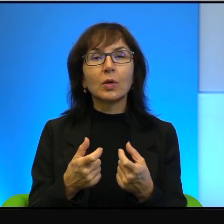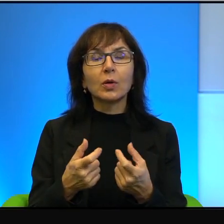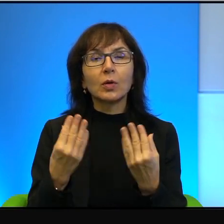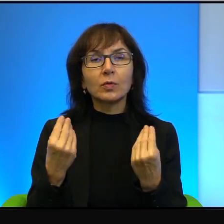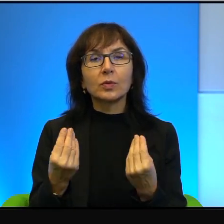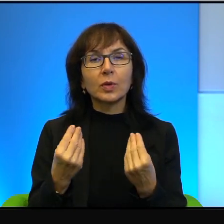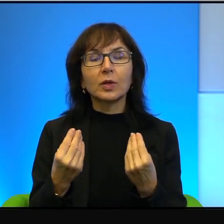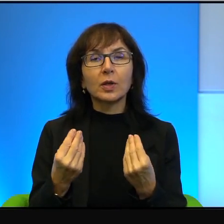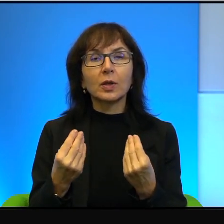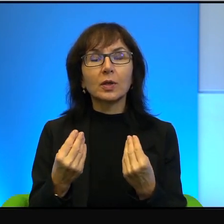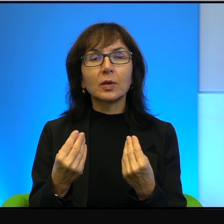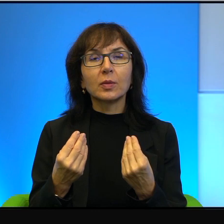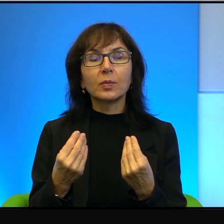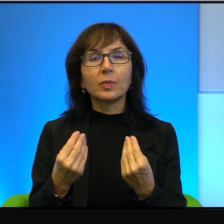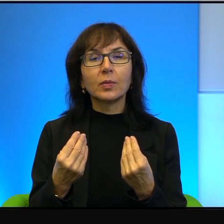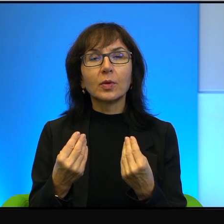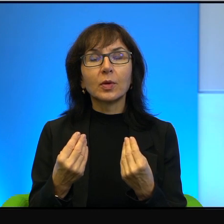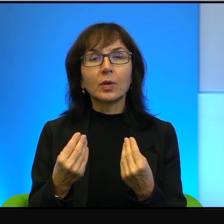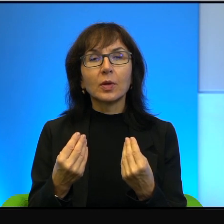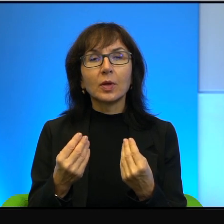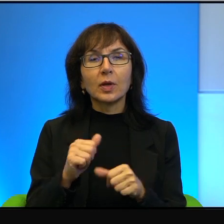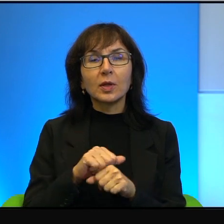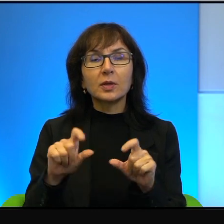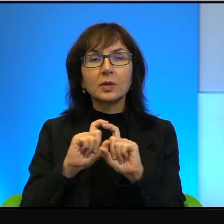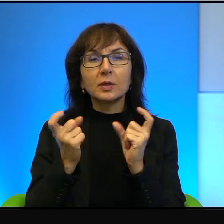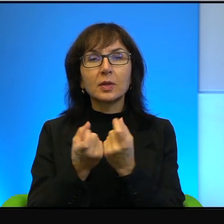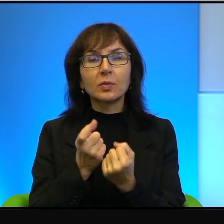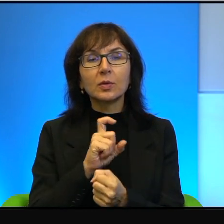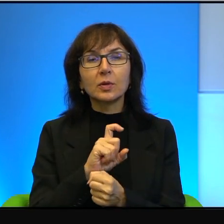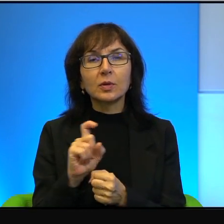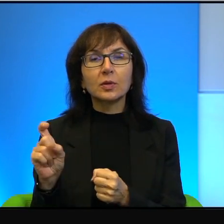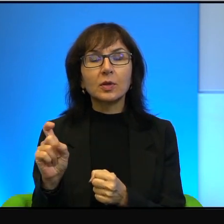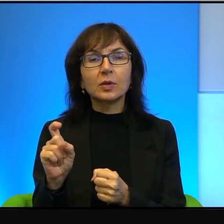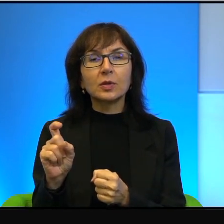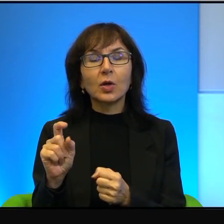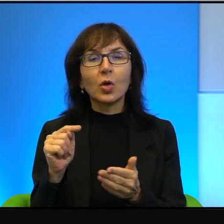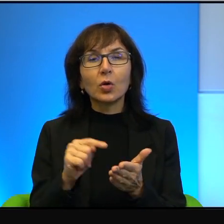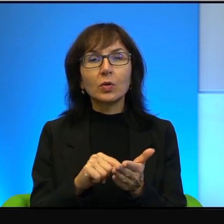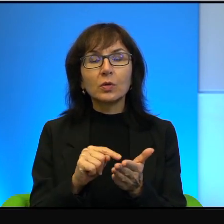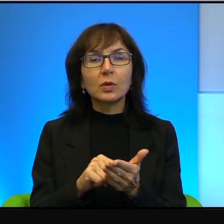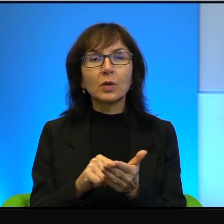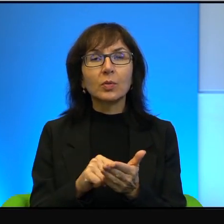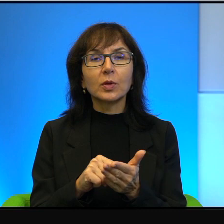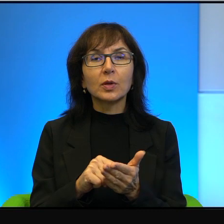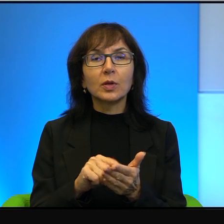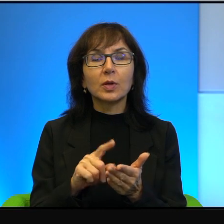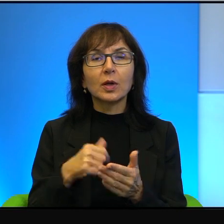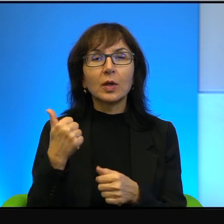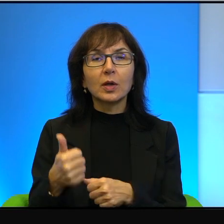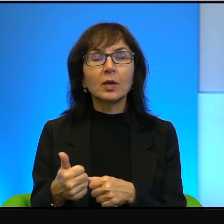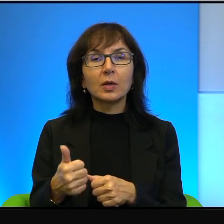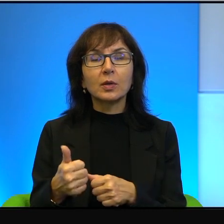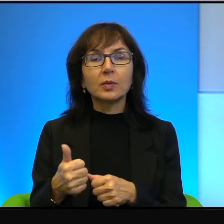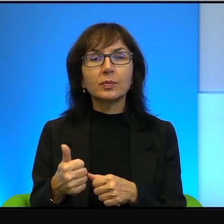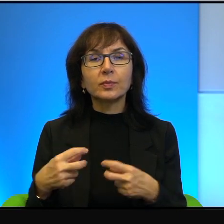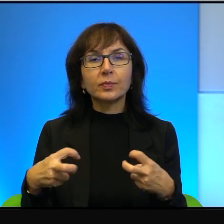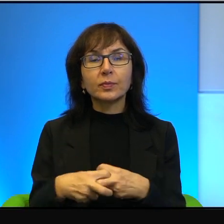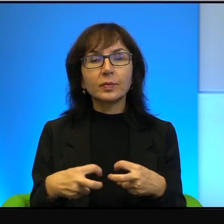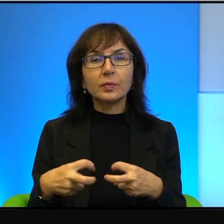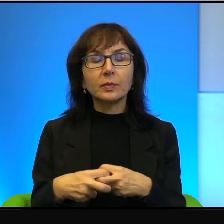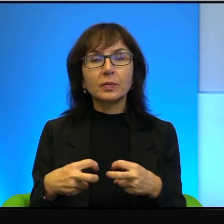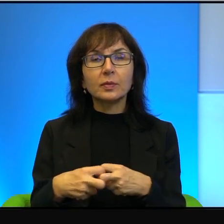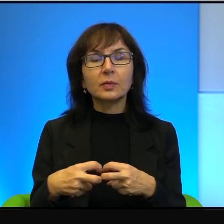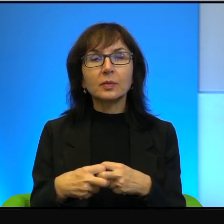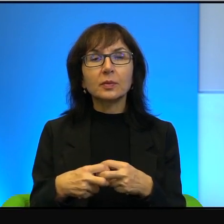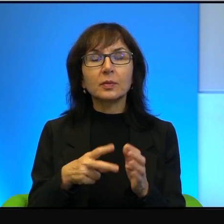Jest cały czas dostępny na jednej z platform internetowych film, serial,